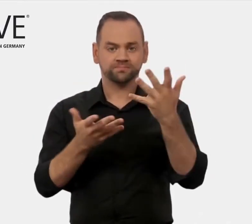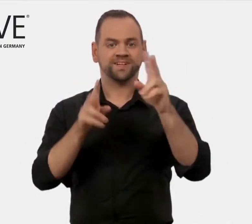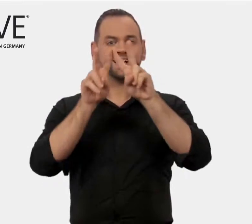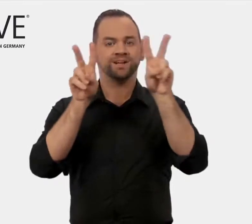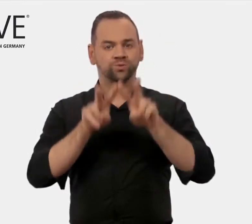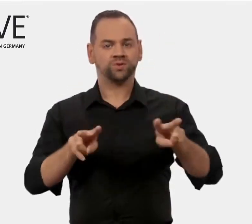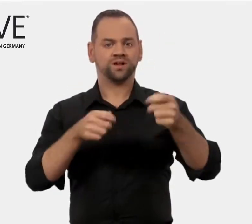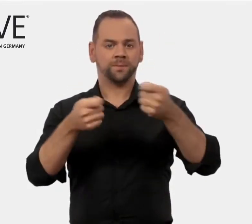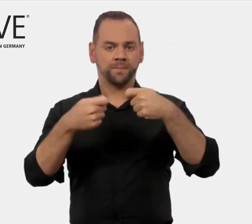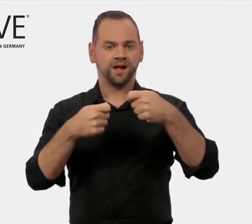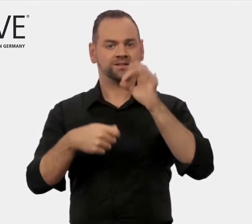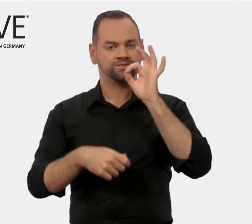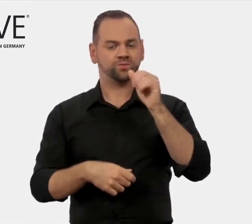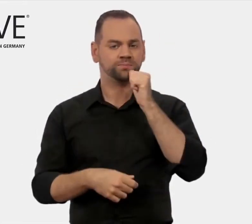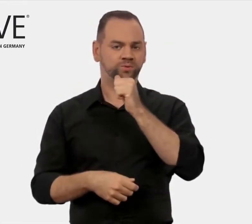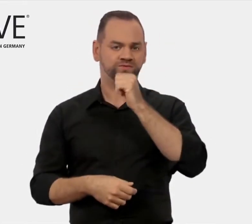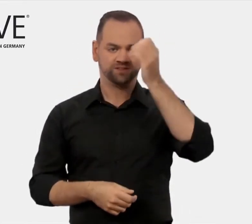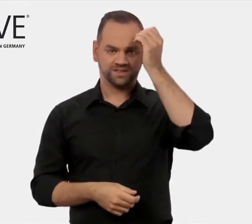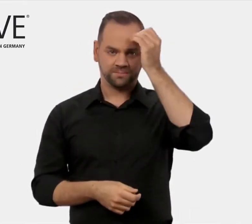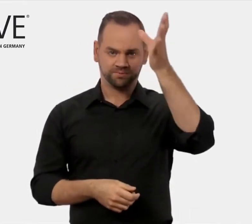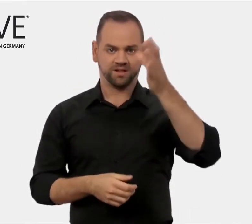Internationales Marketing für berufliche Bildung.